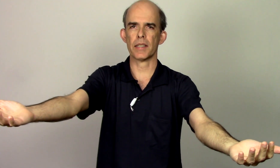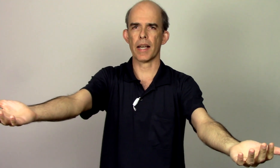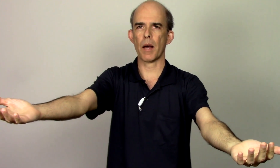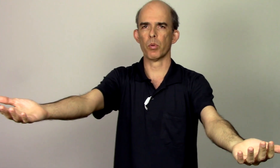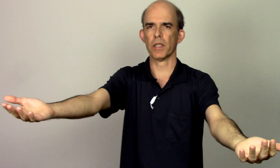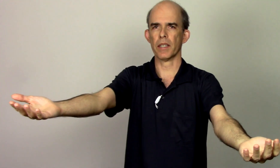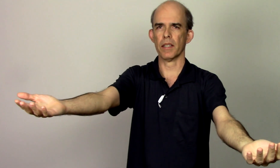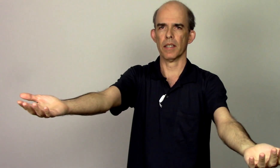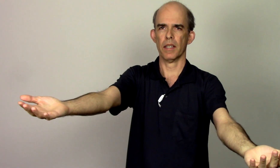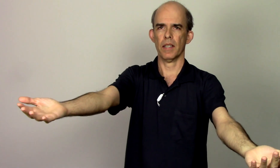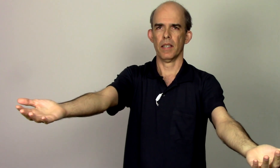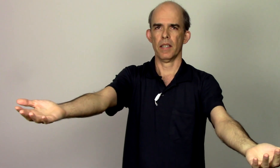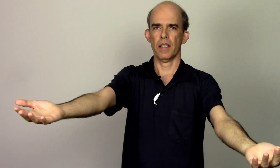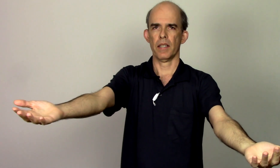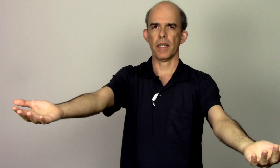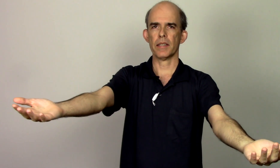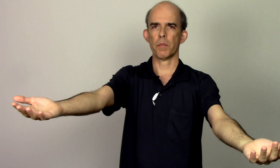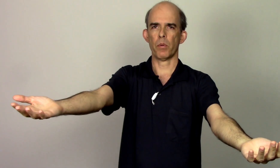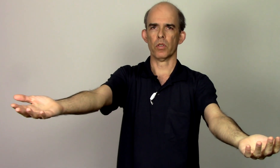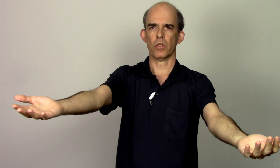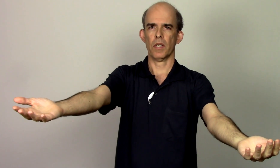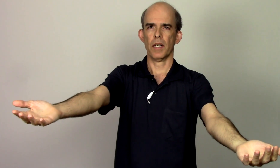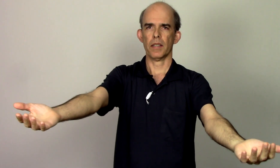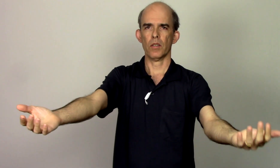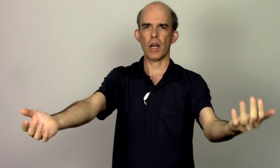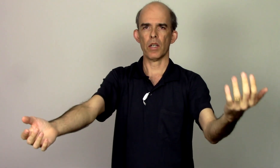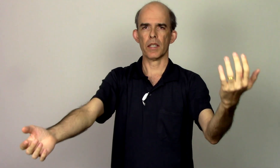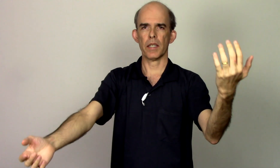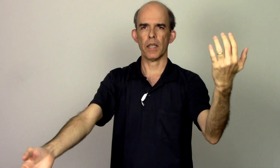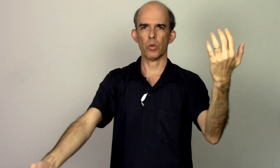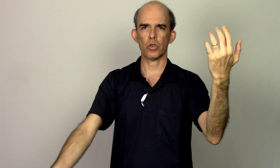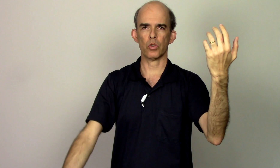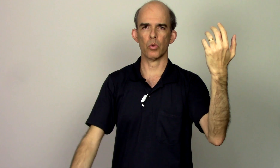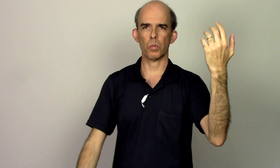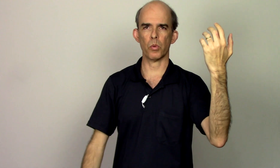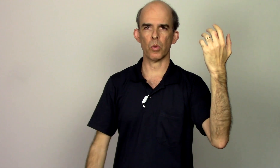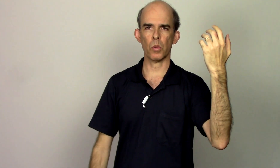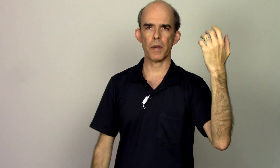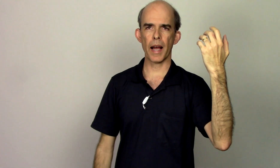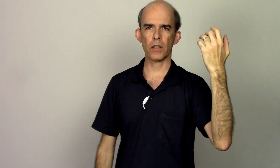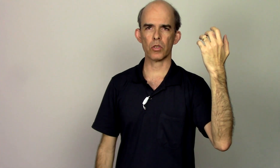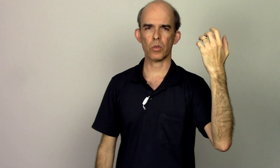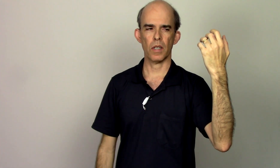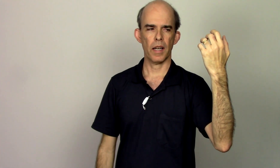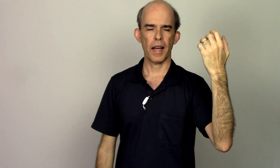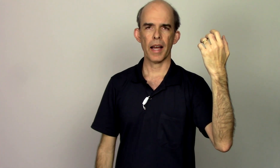escápula aqui esse ponto então na hora que eu subo o braço